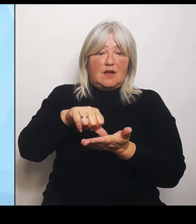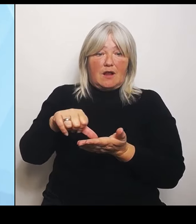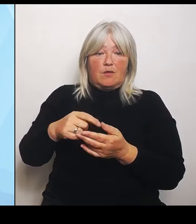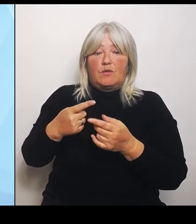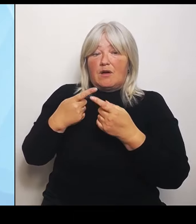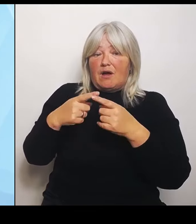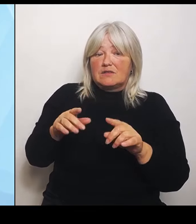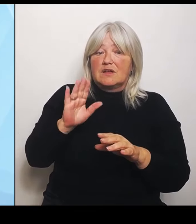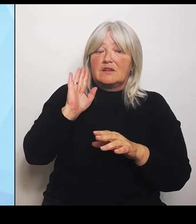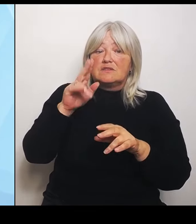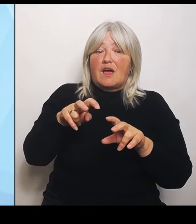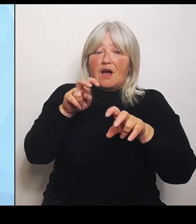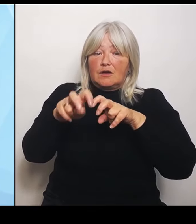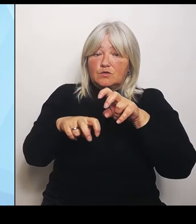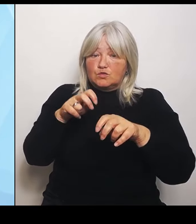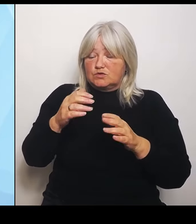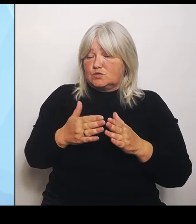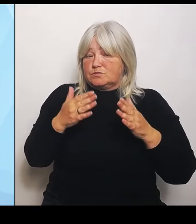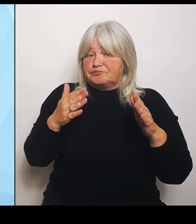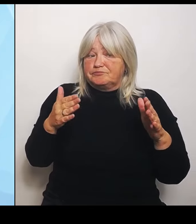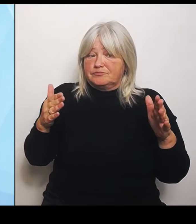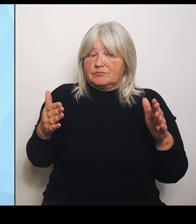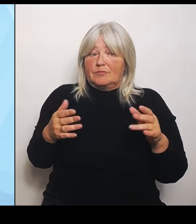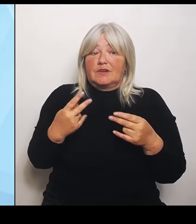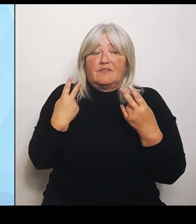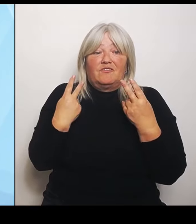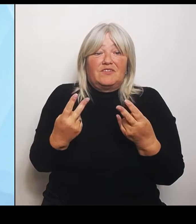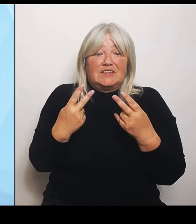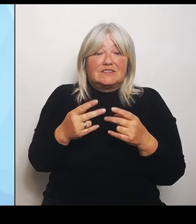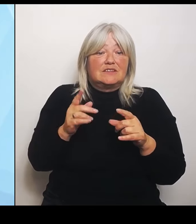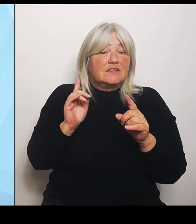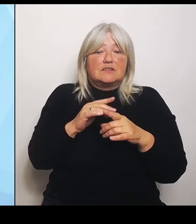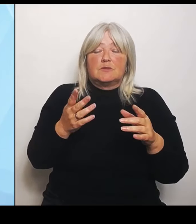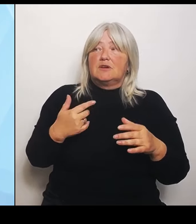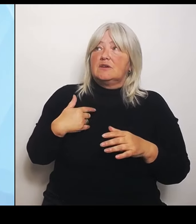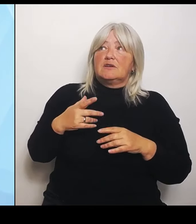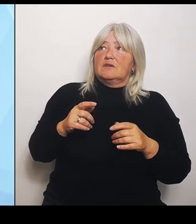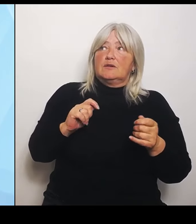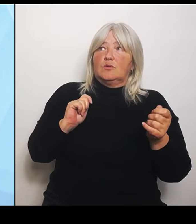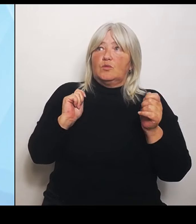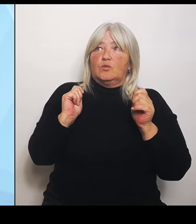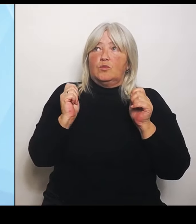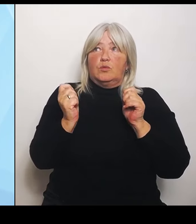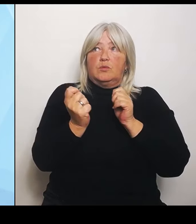dort keiner gehindert ist, diese Umstrukturierung weiter voranzutreiben und sich keiner gehindert sieht, aufgrund von